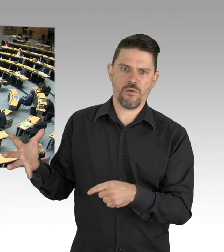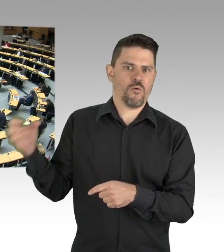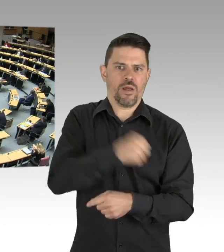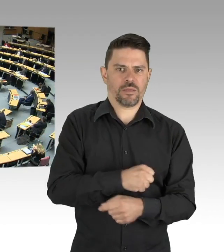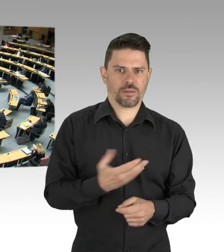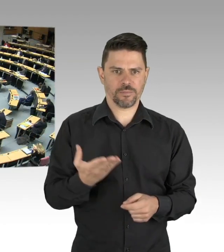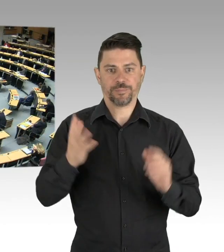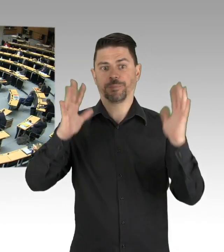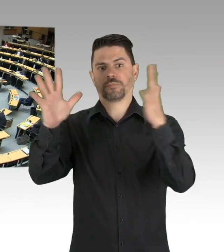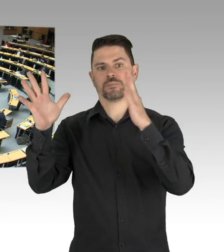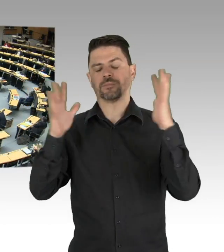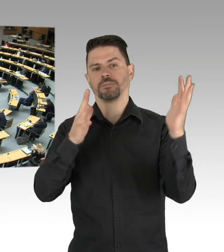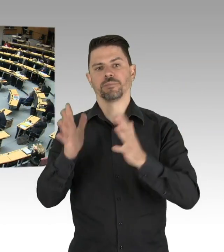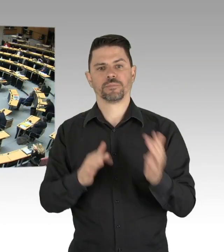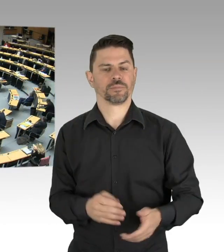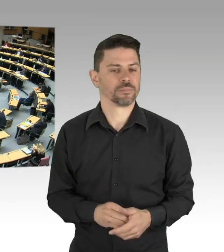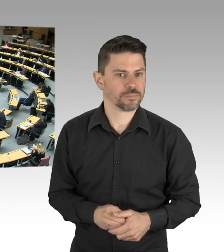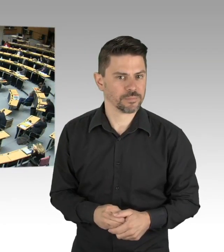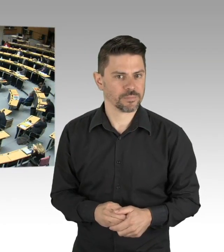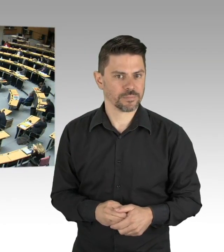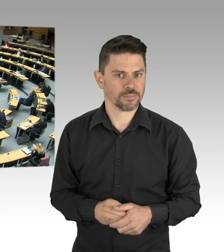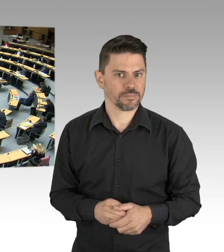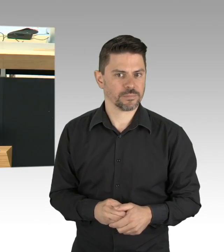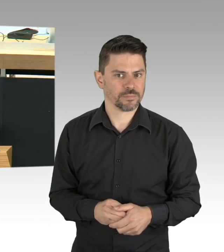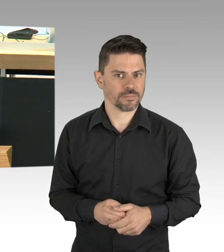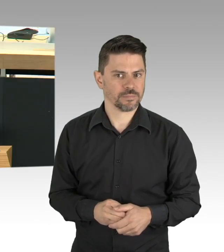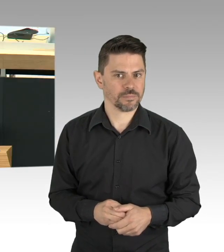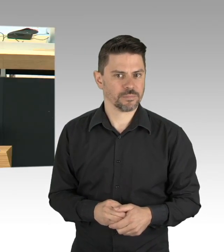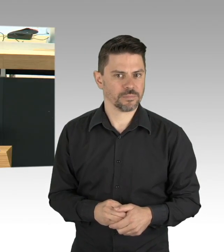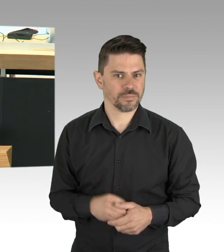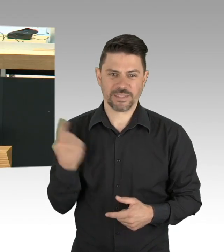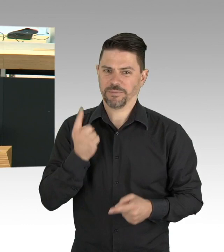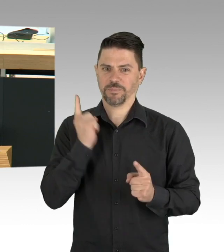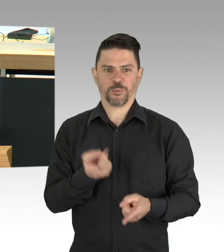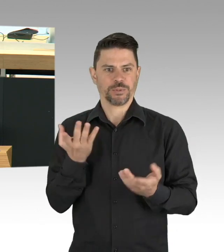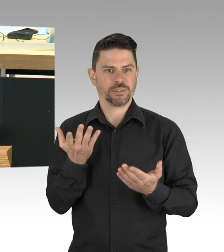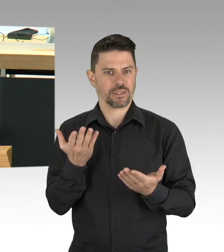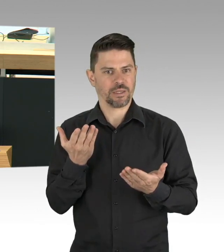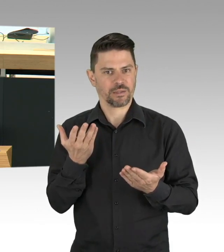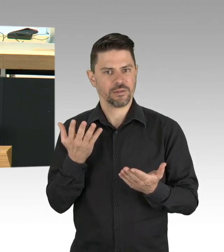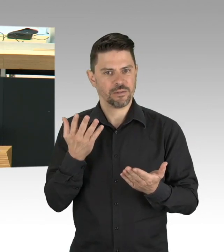Aber wir müssen dieses Niveau halten, auch wenn jetzt andere Bereiche der öffentlichen Verwaltung wieder langsam hochgefahren werden,